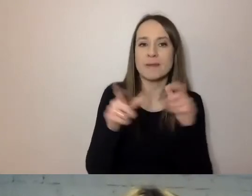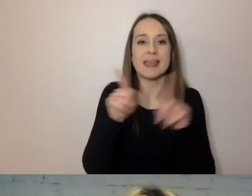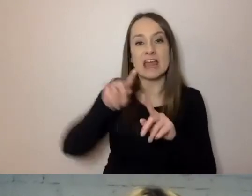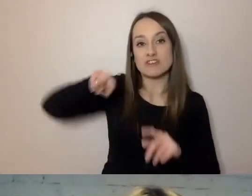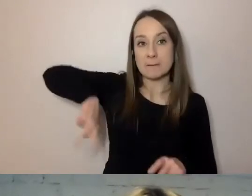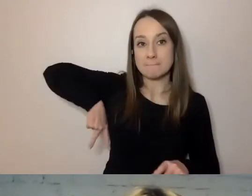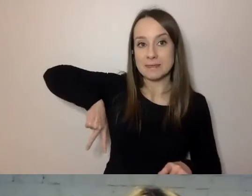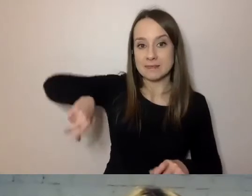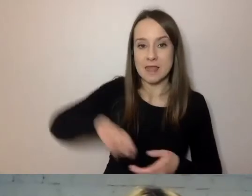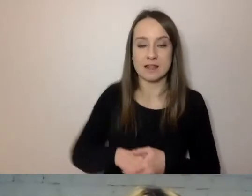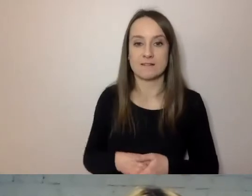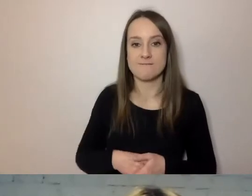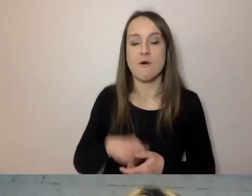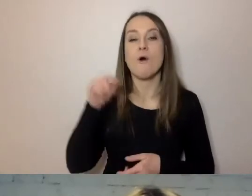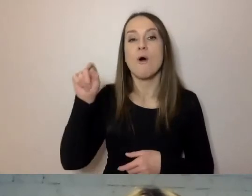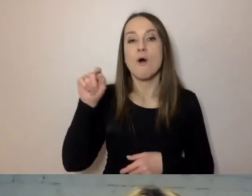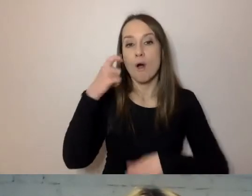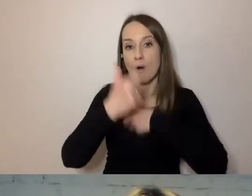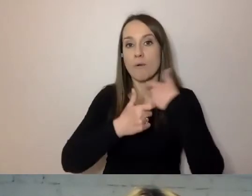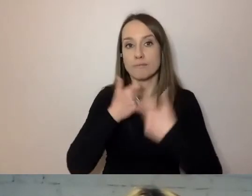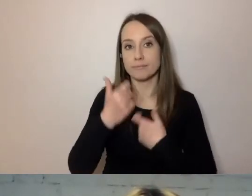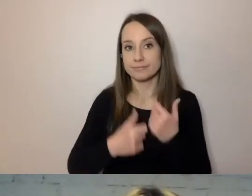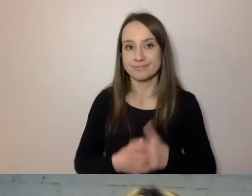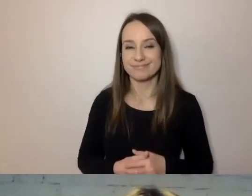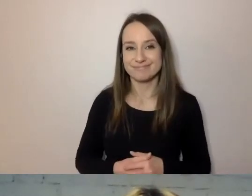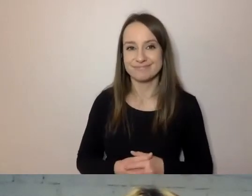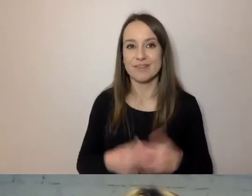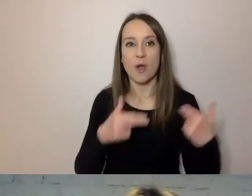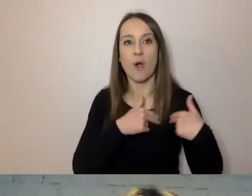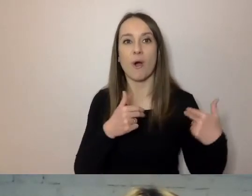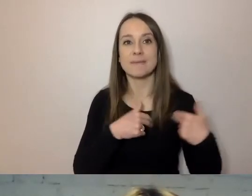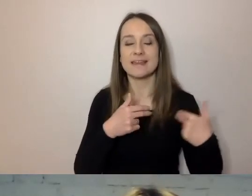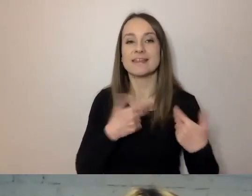w tej chwili Komitet Prezesa Rady Ministrów.